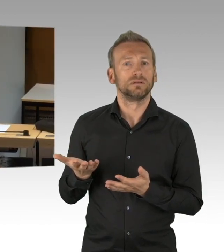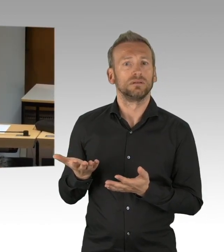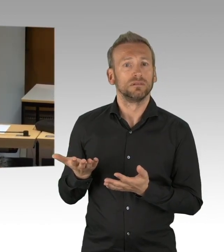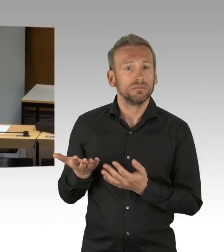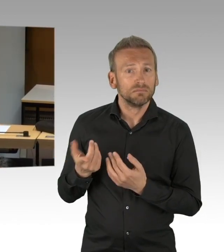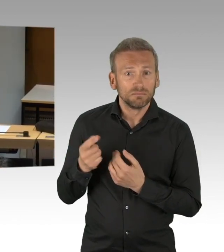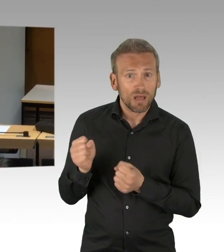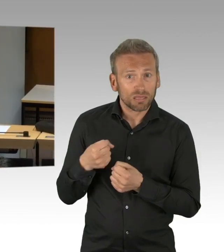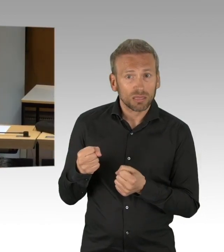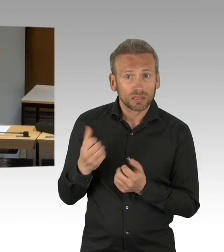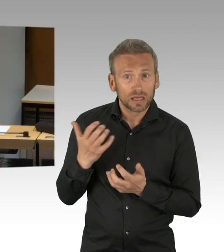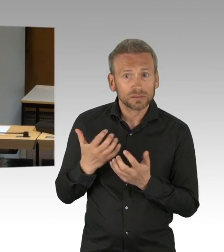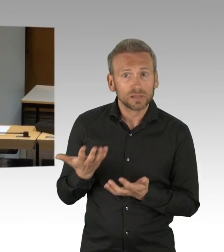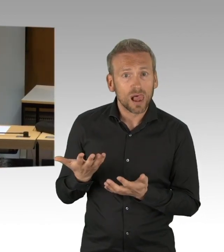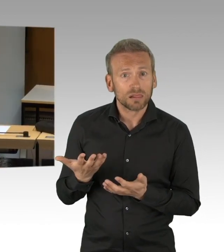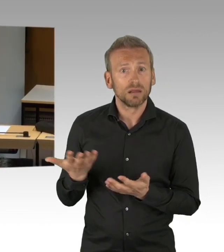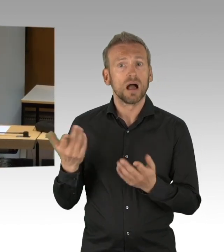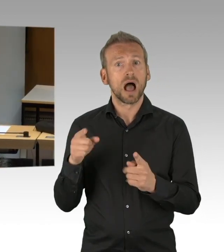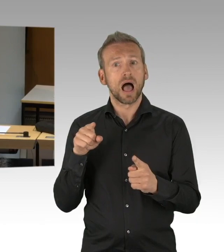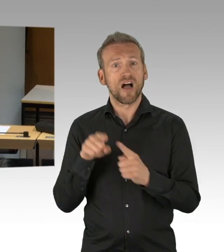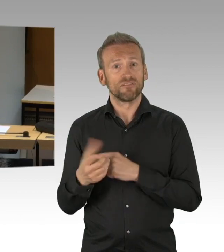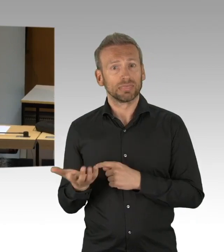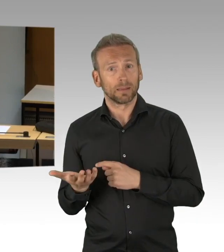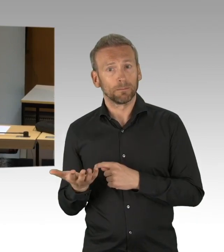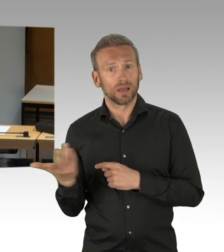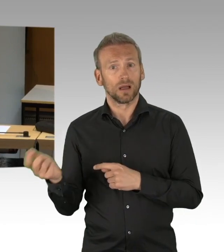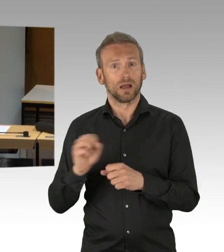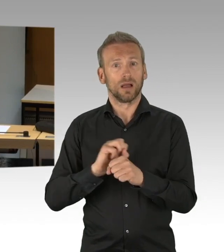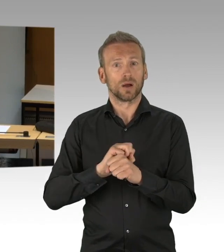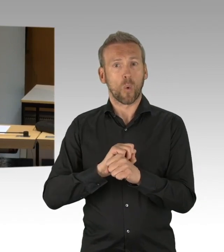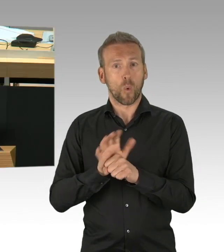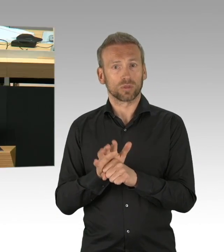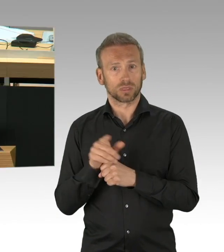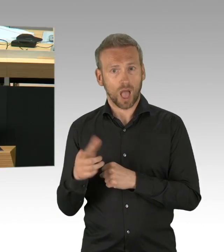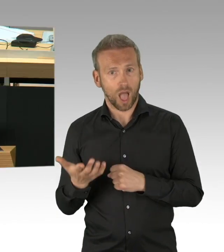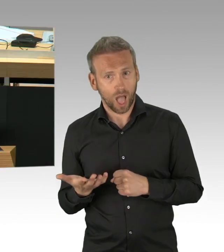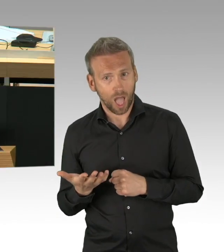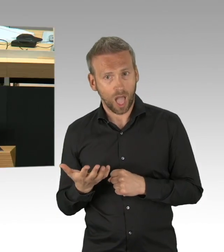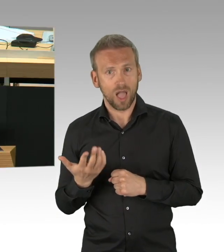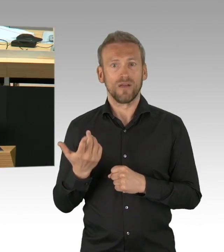Wann haben Sie denn – wann haben Sie denn da mal ein paar Konzepte eingebracht? Also